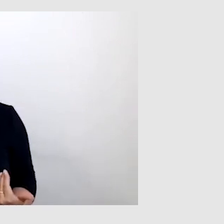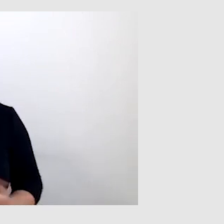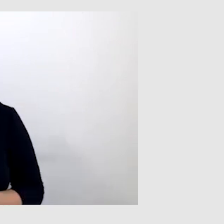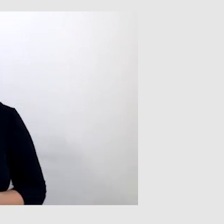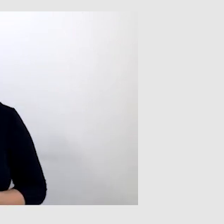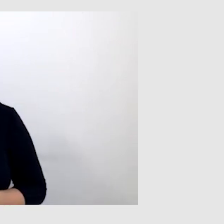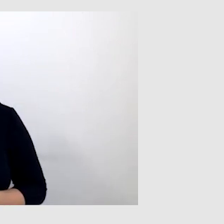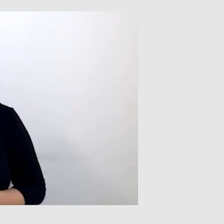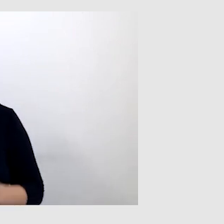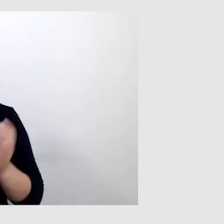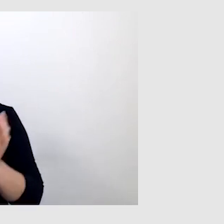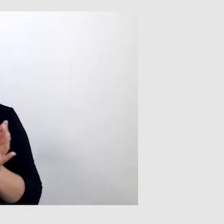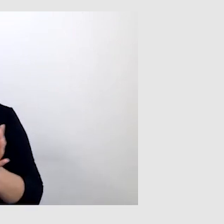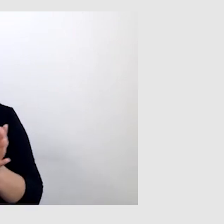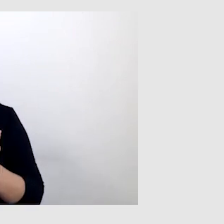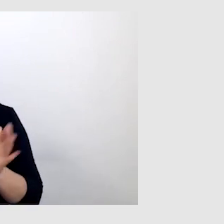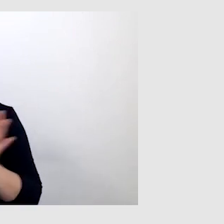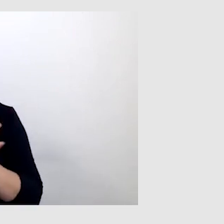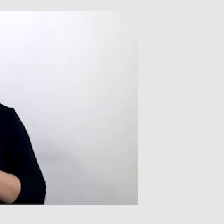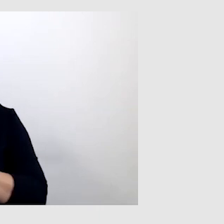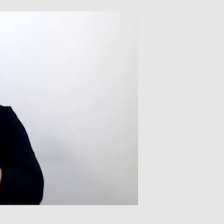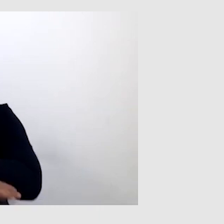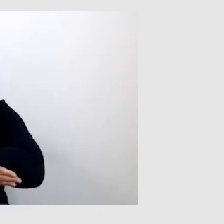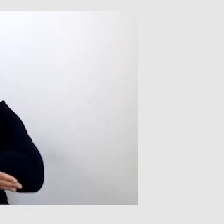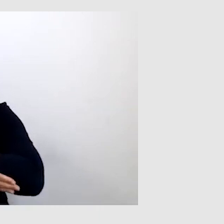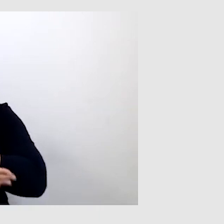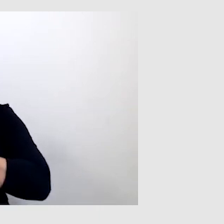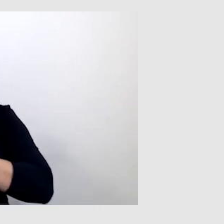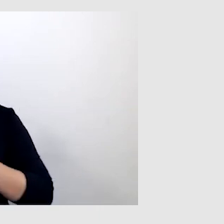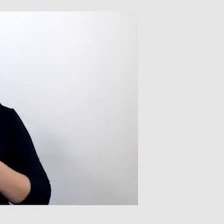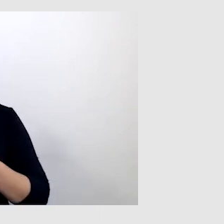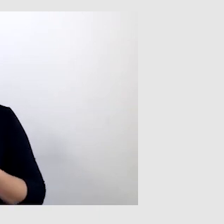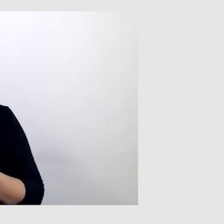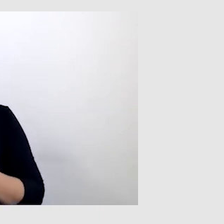często potrzebują wsparcia w postaci speech-to-text.